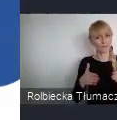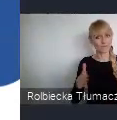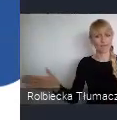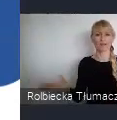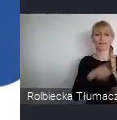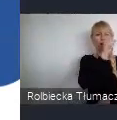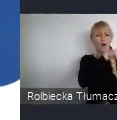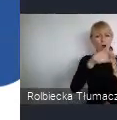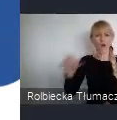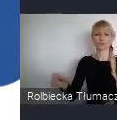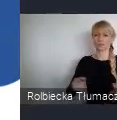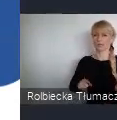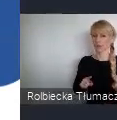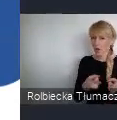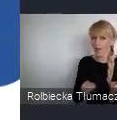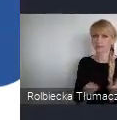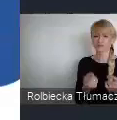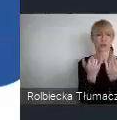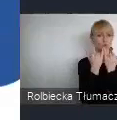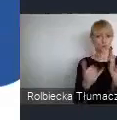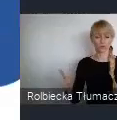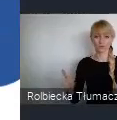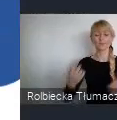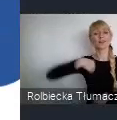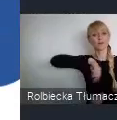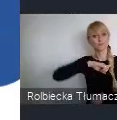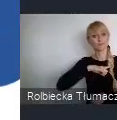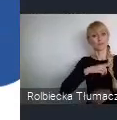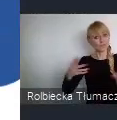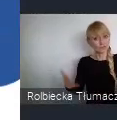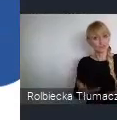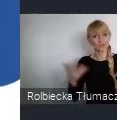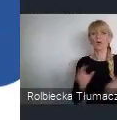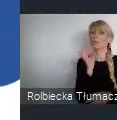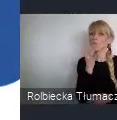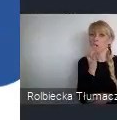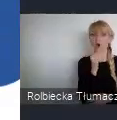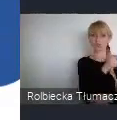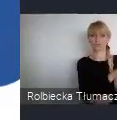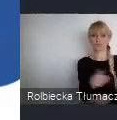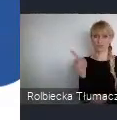Szczególnie zachęcamy i wspieramy młodzież do włączenia się w przygotowania i udział w Forum.